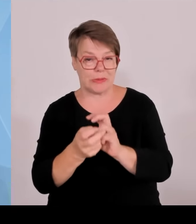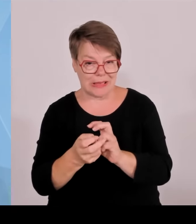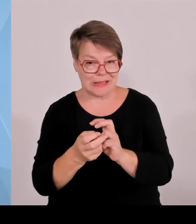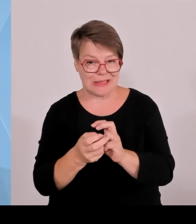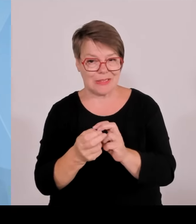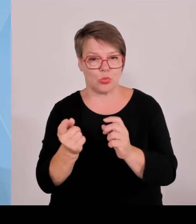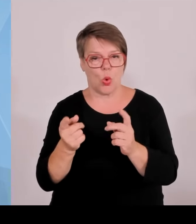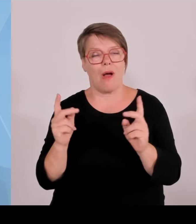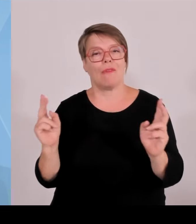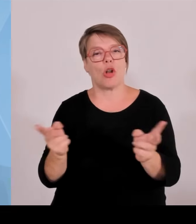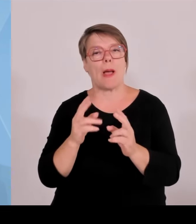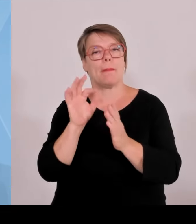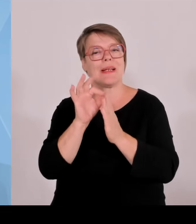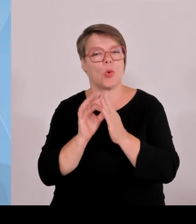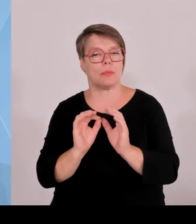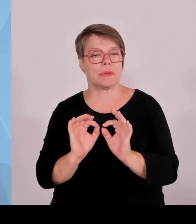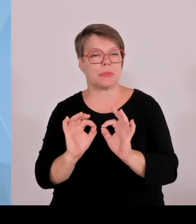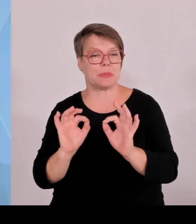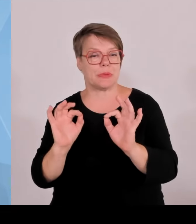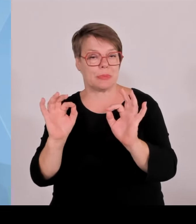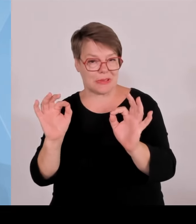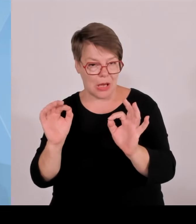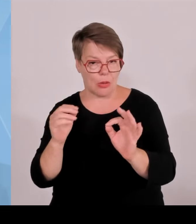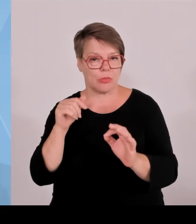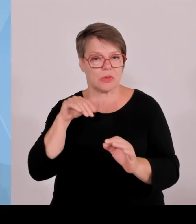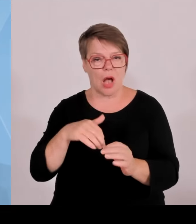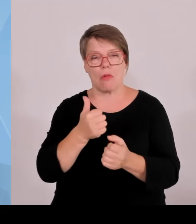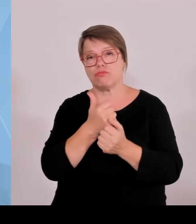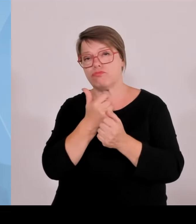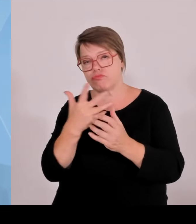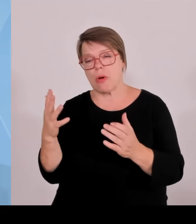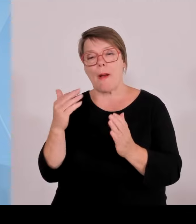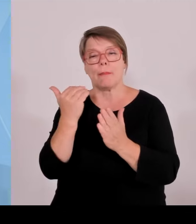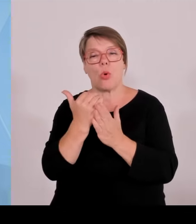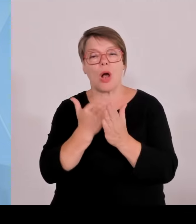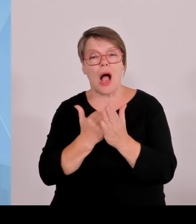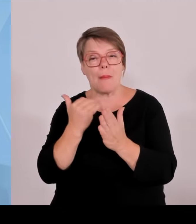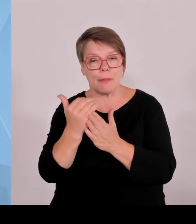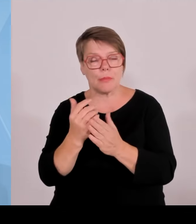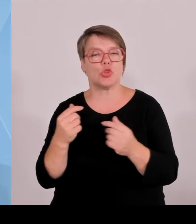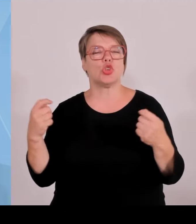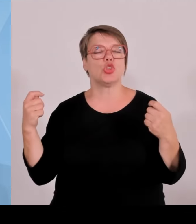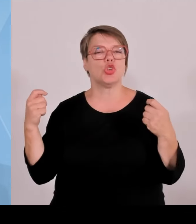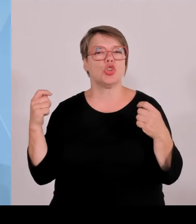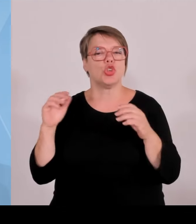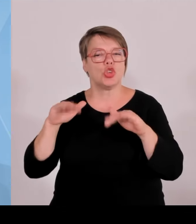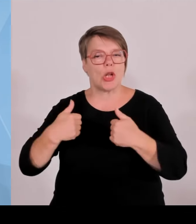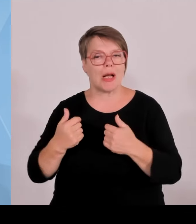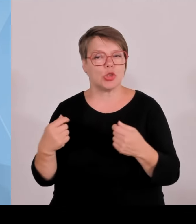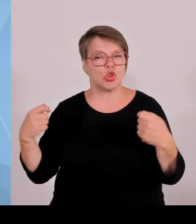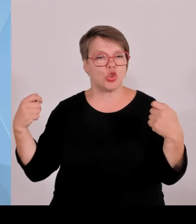natürlich nie zufrieden, sondern sehen gerade für die Zukunft die dringende Notwendigkeit, weil wir sehen, dass